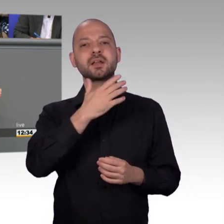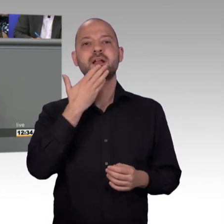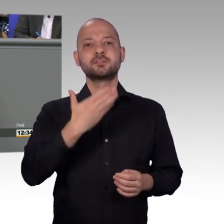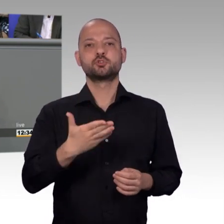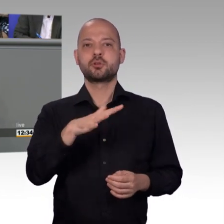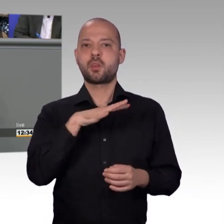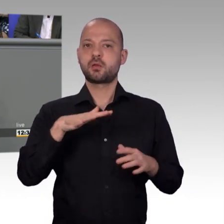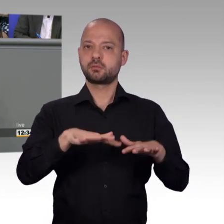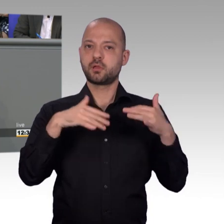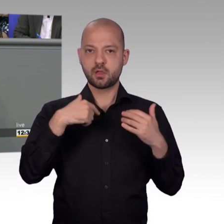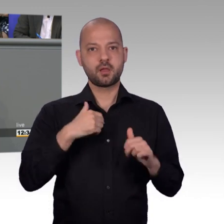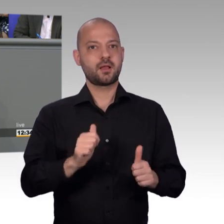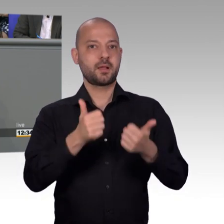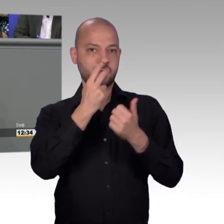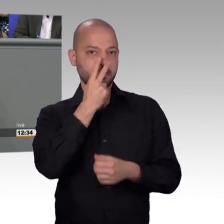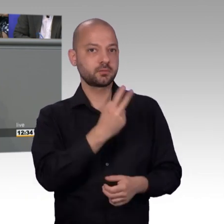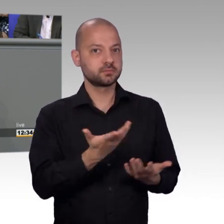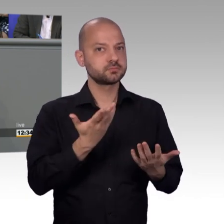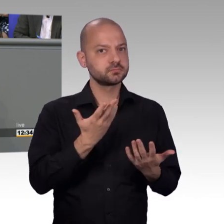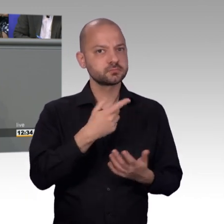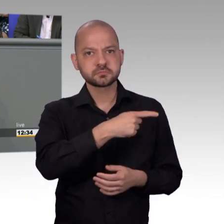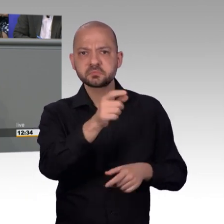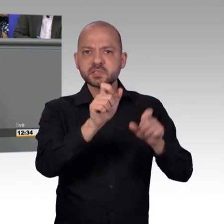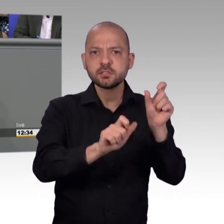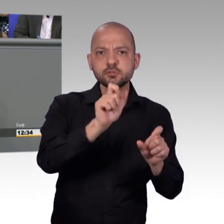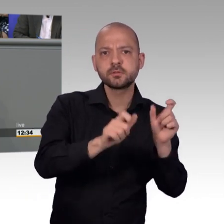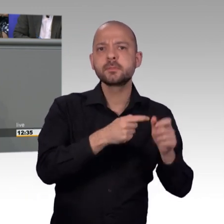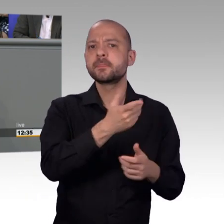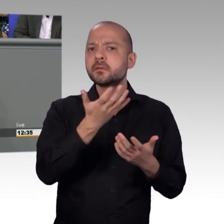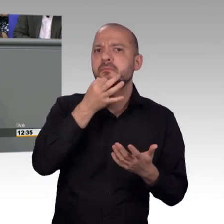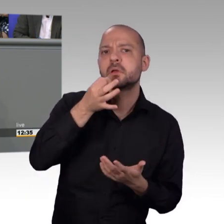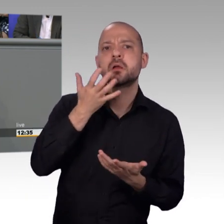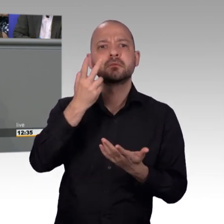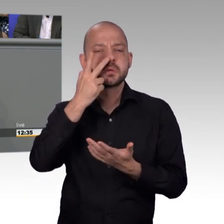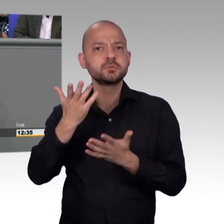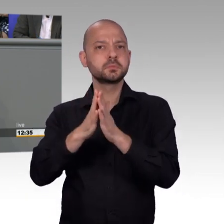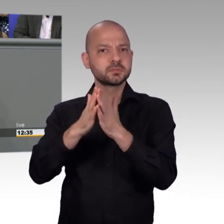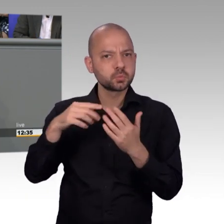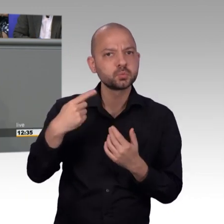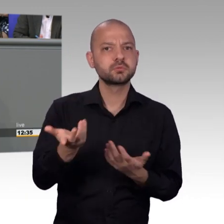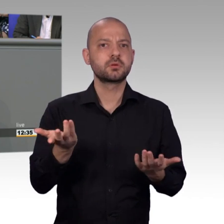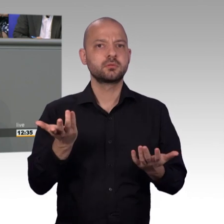wo ist denn das? Ja dann musste man erst einmal aufklären, dass das zwei verschiedene paar Schuhe sind mit dem gleichen Namen. Und deswegen